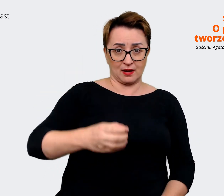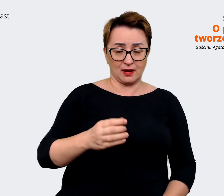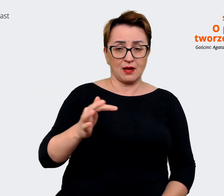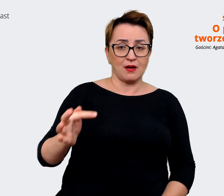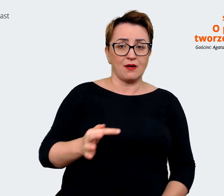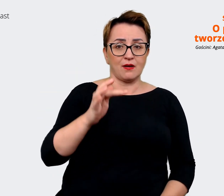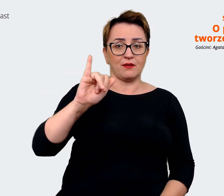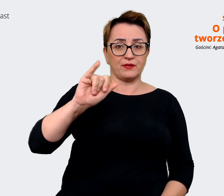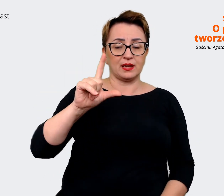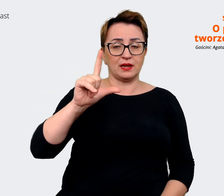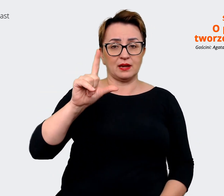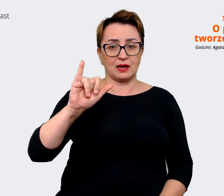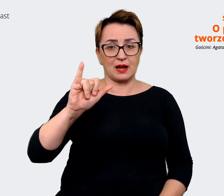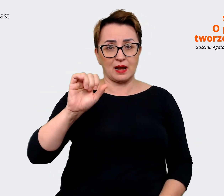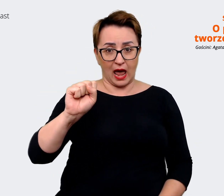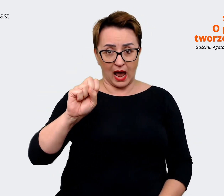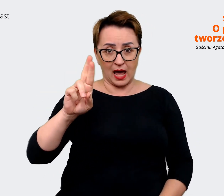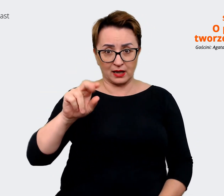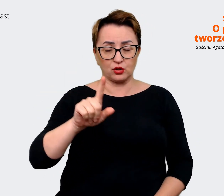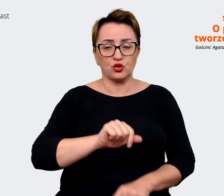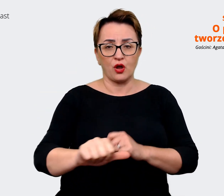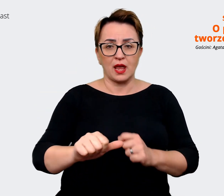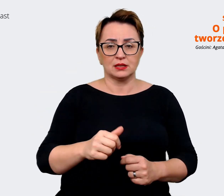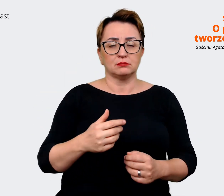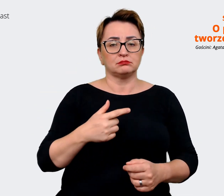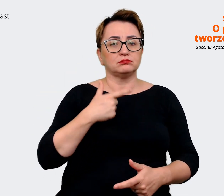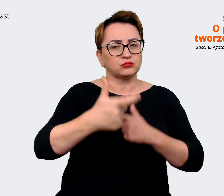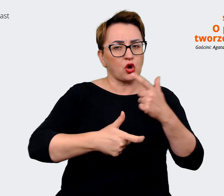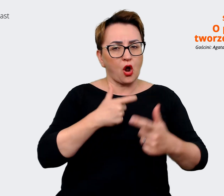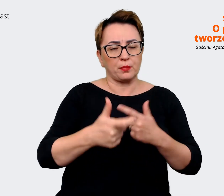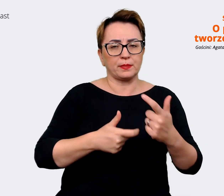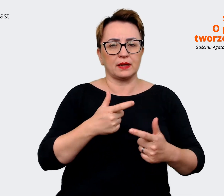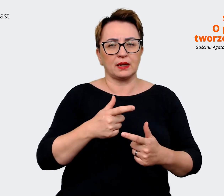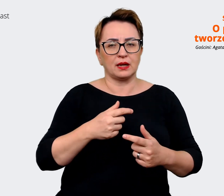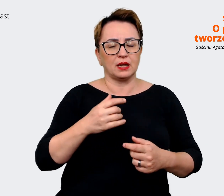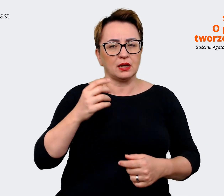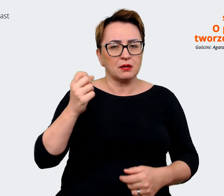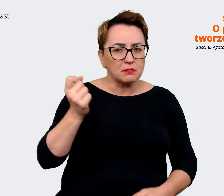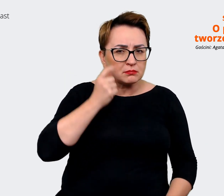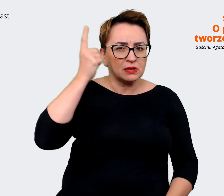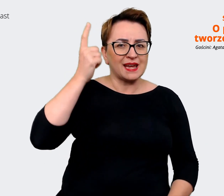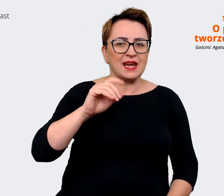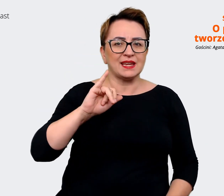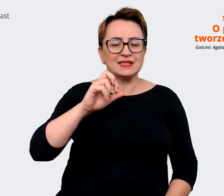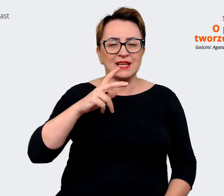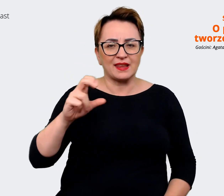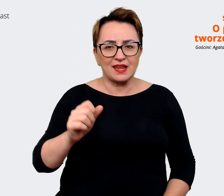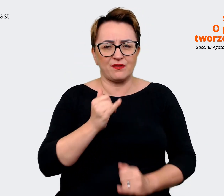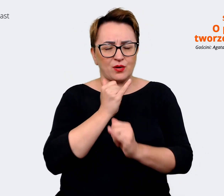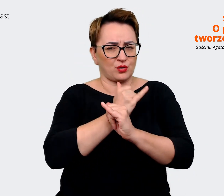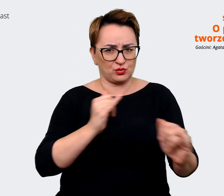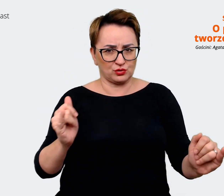podejmuj inicjatywę, "open your mind", "be a proteam player". Dobra, to jest po angielsku, więc